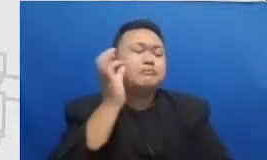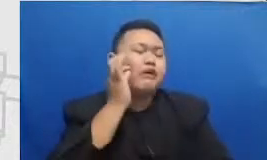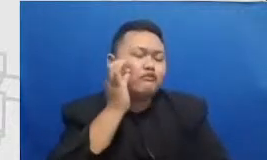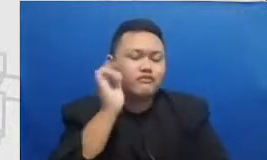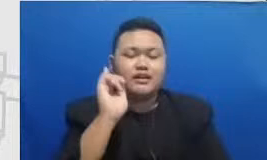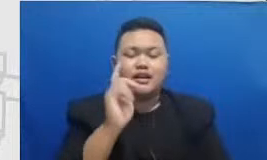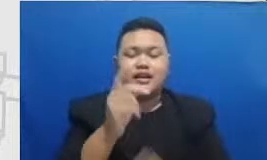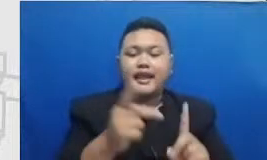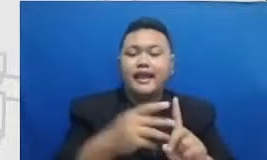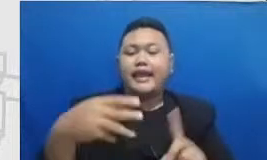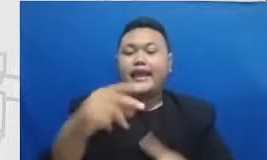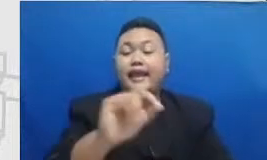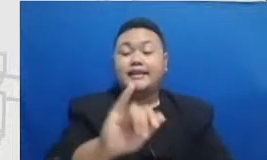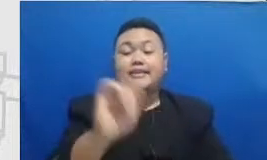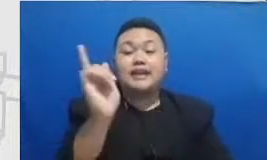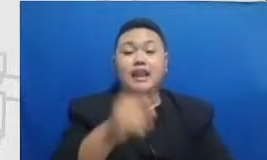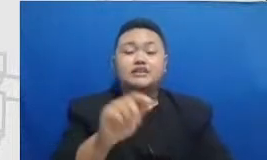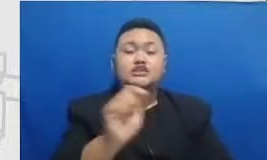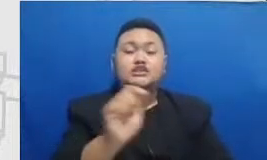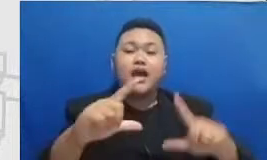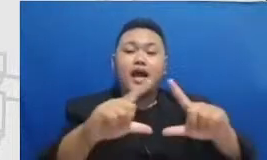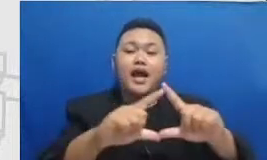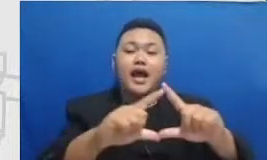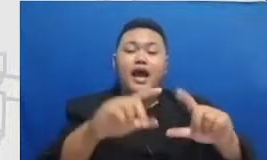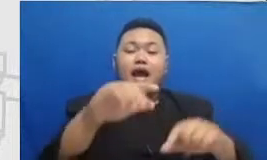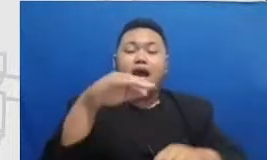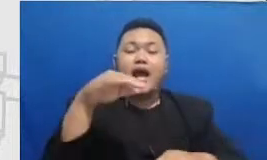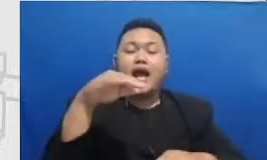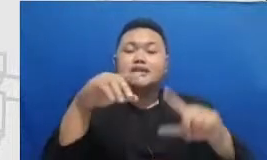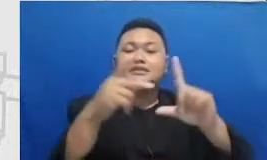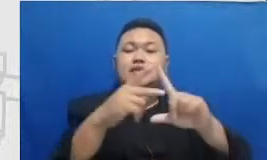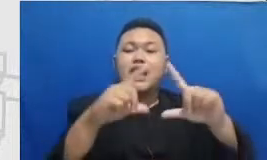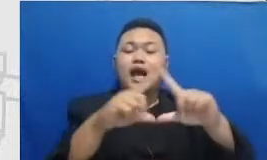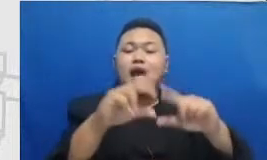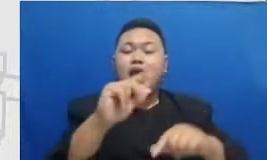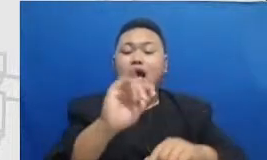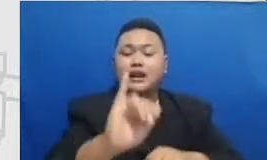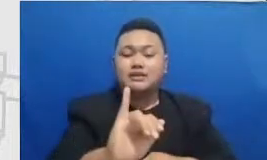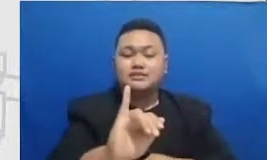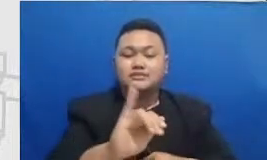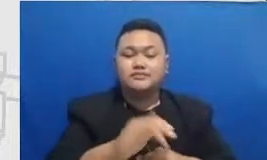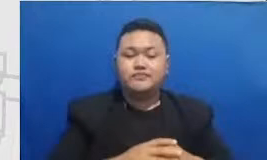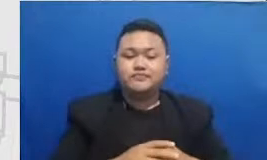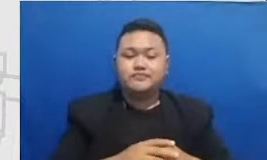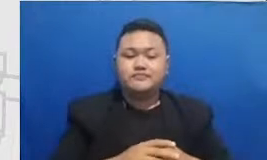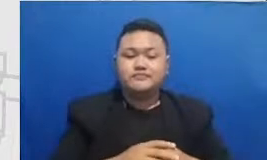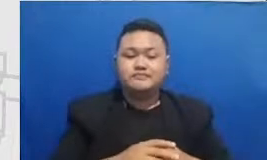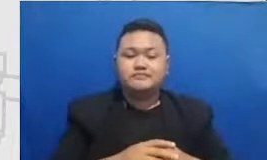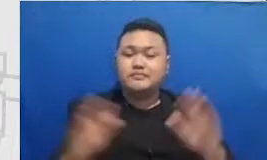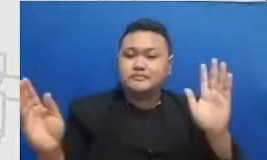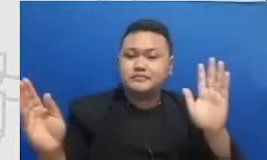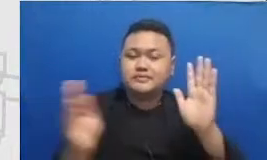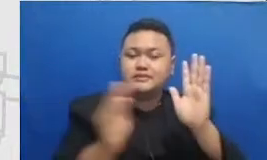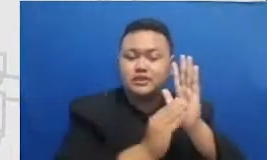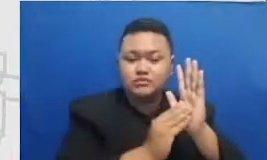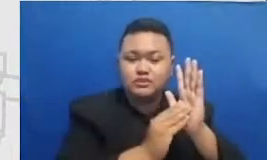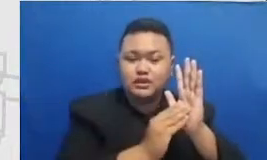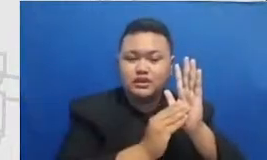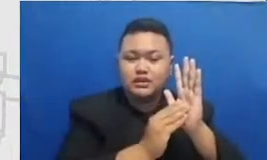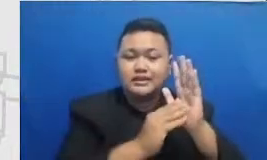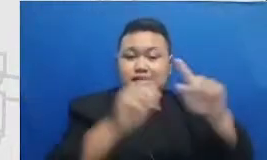ini adalah contoh-contohnya fazari disini mencantumkan sertifikasi dia dari program